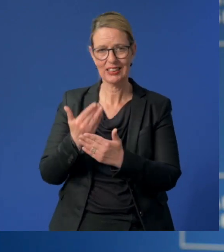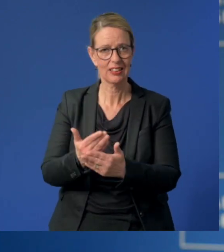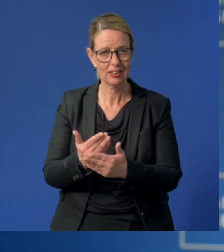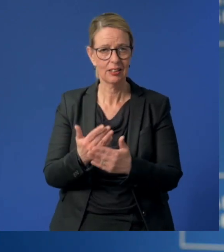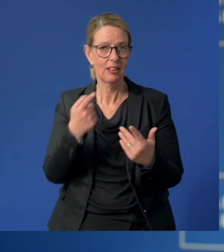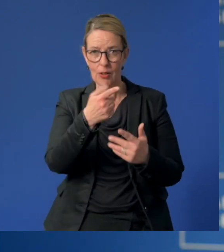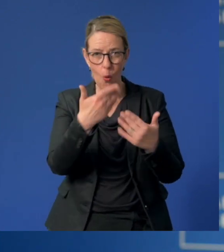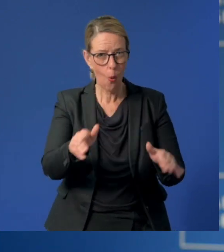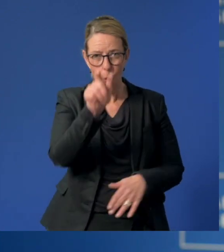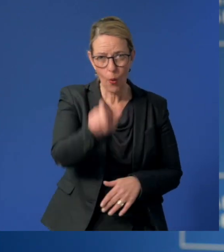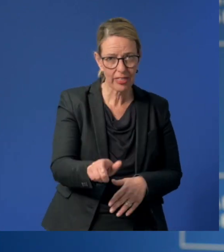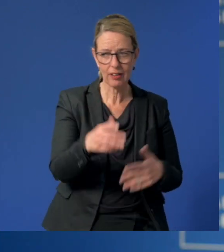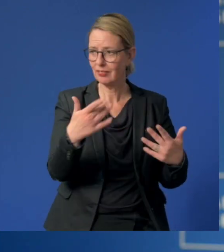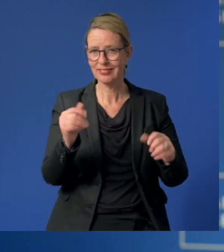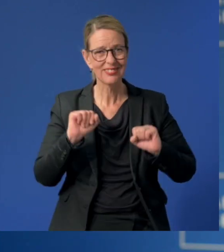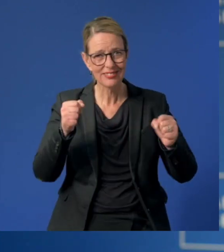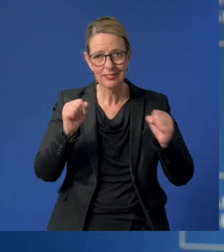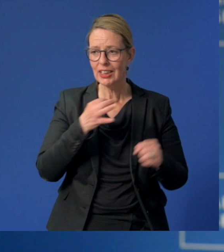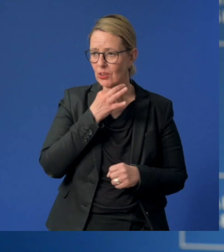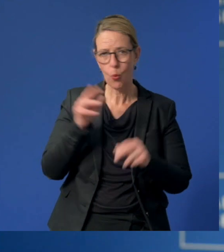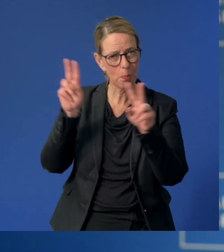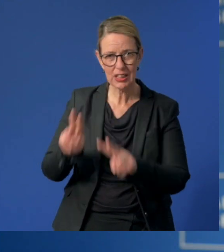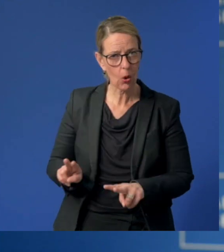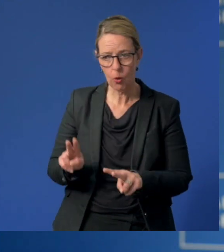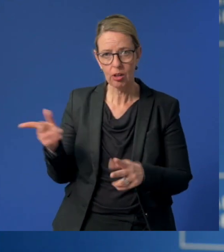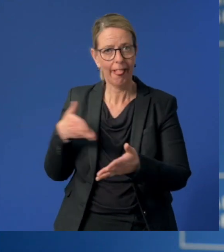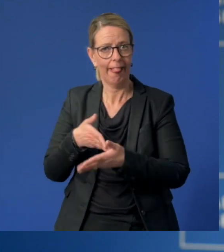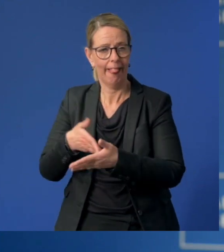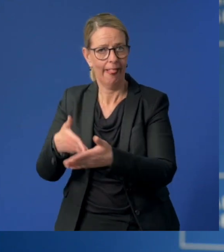hätten ohne Sie und Ihren Einsatz in der Notbetreuung nicht weiter gewusst.